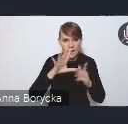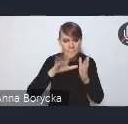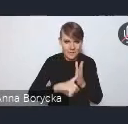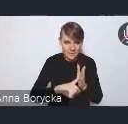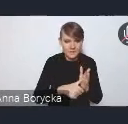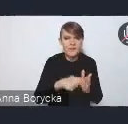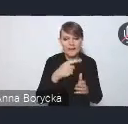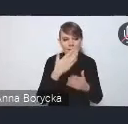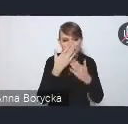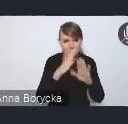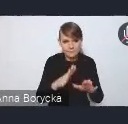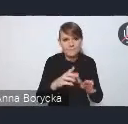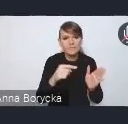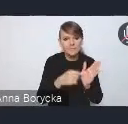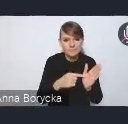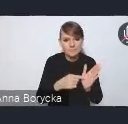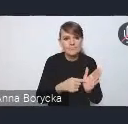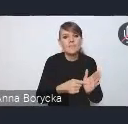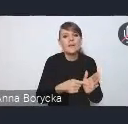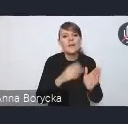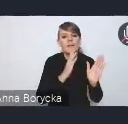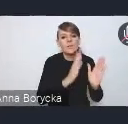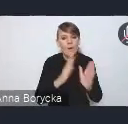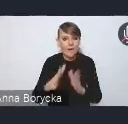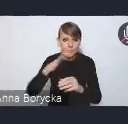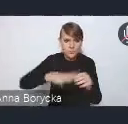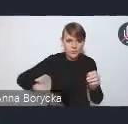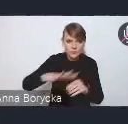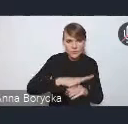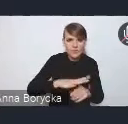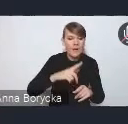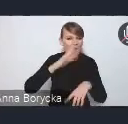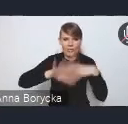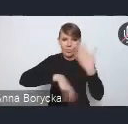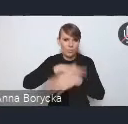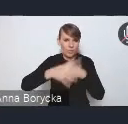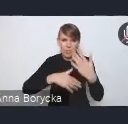dbałość o ład przestrzenny oraz niwelowanie procesów chaotycznej suburbanizacji.